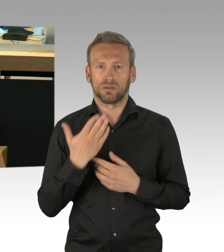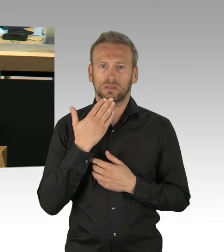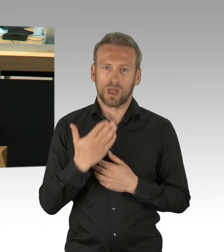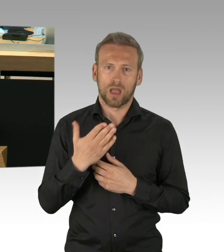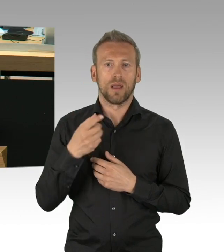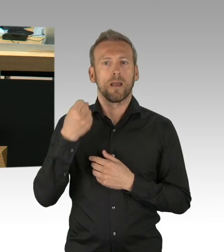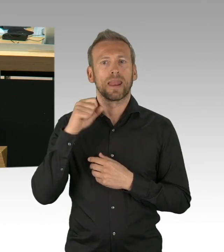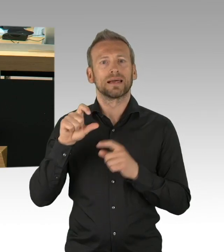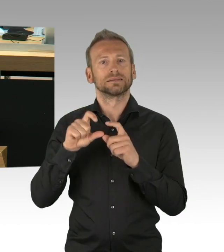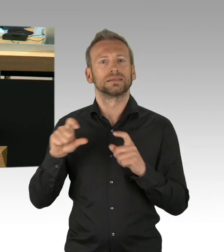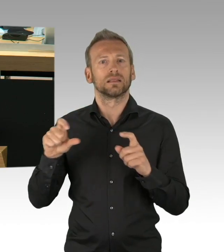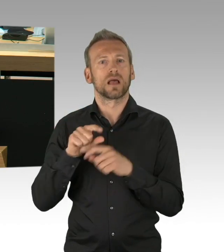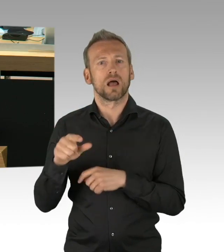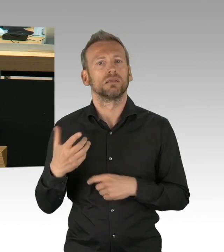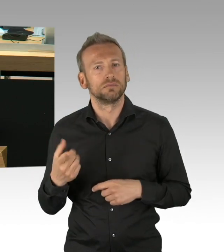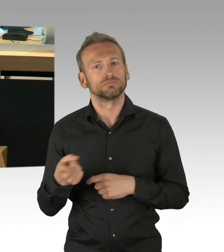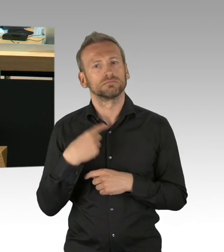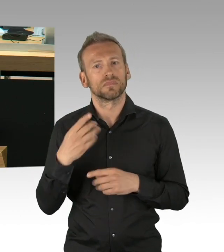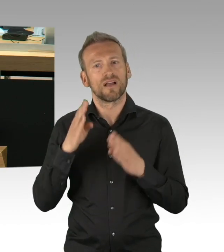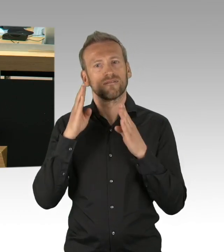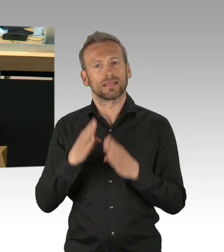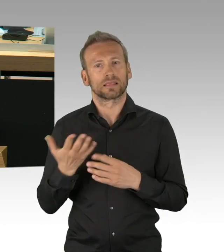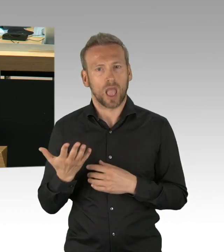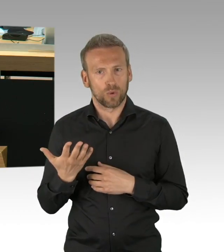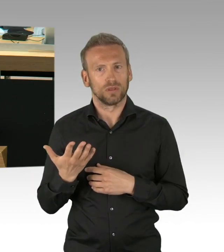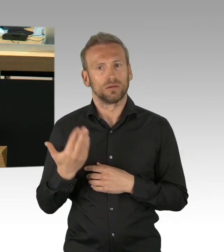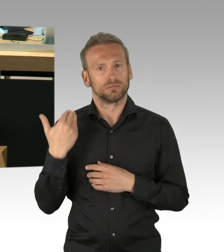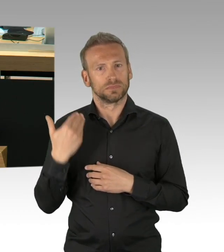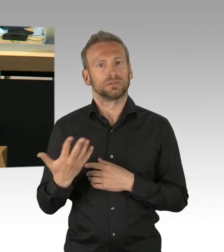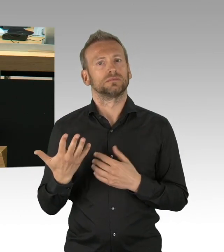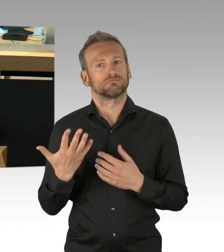in dieses Haus, denn nur das Parlament hat die Aufgabe die Güterabwägung